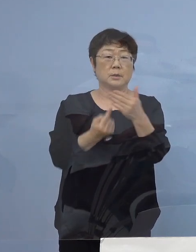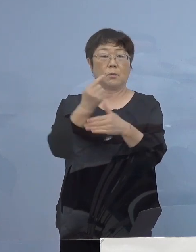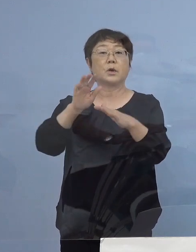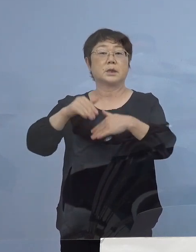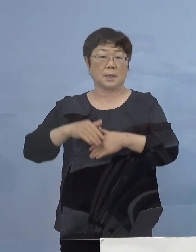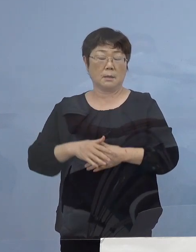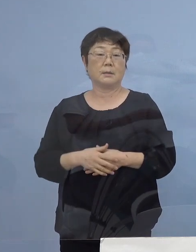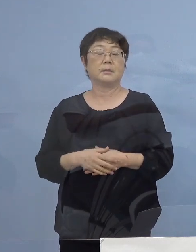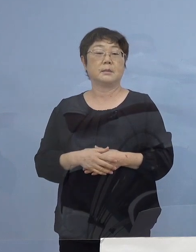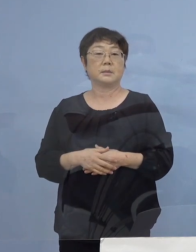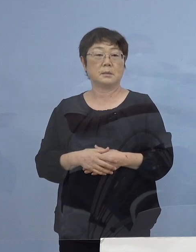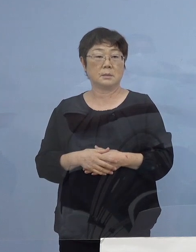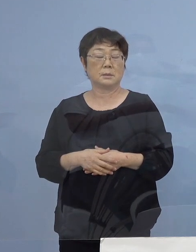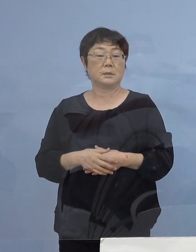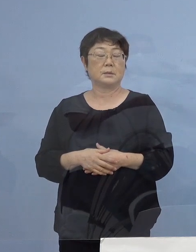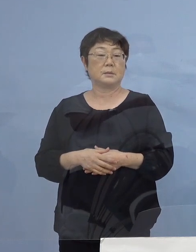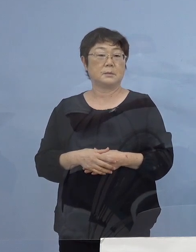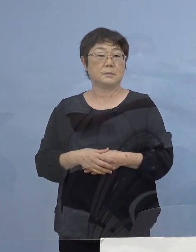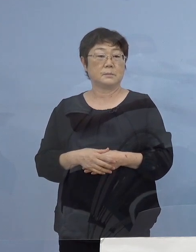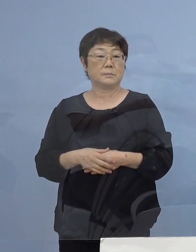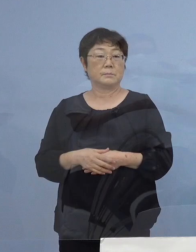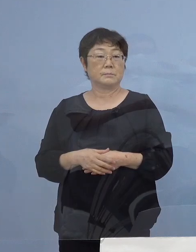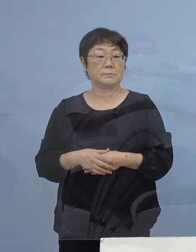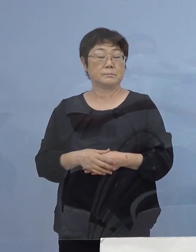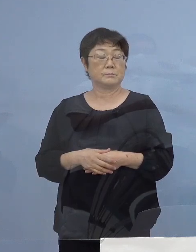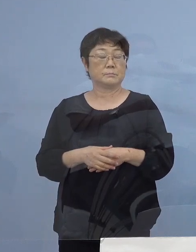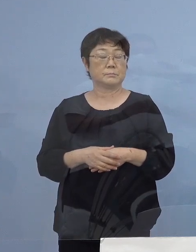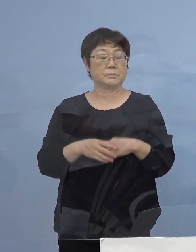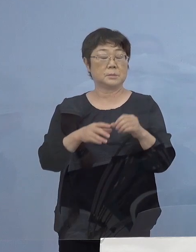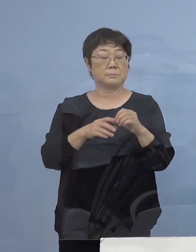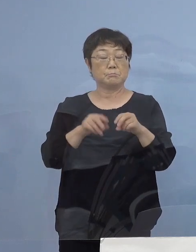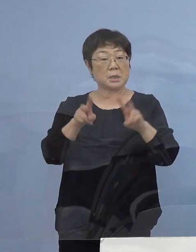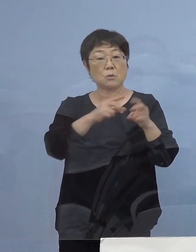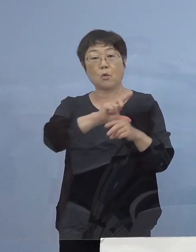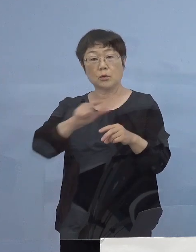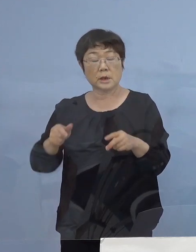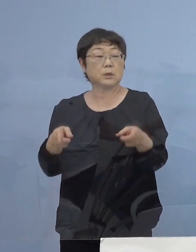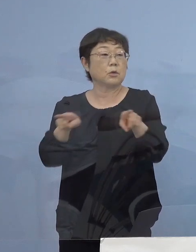ということでありますので OA機器の共有これについては